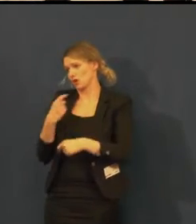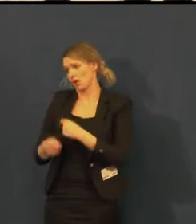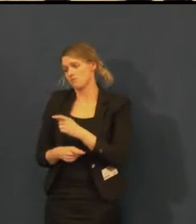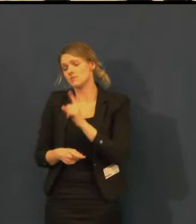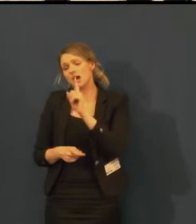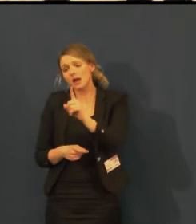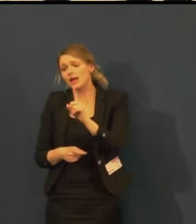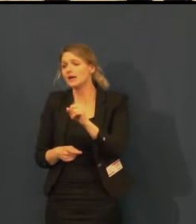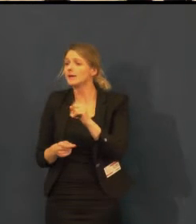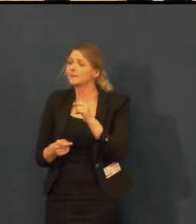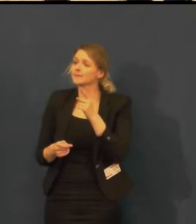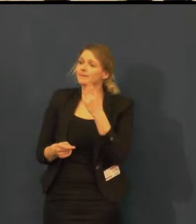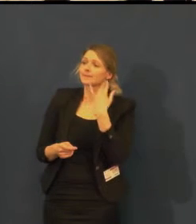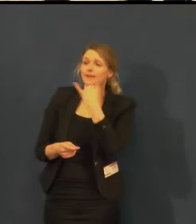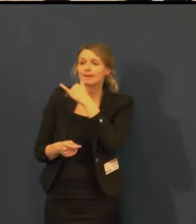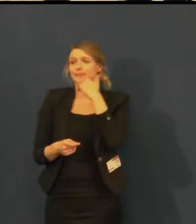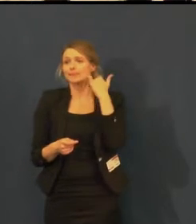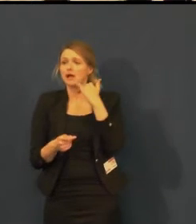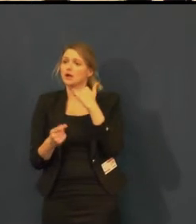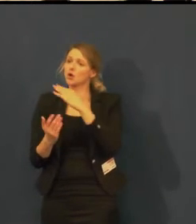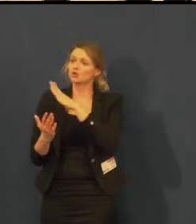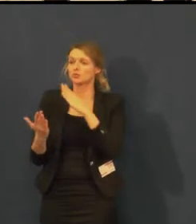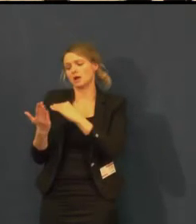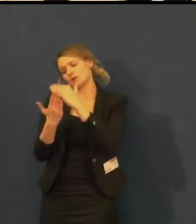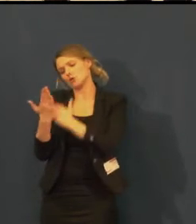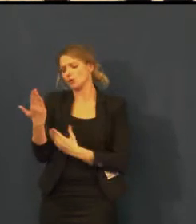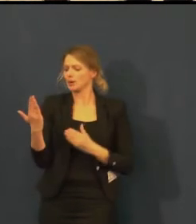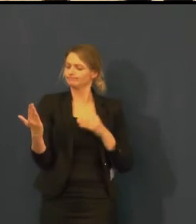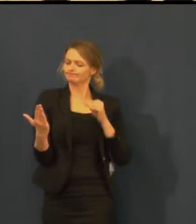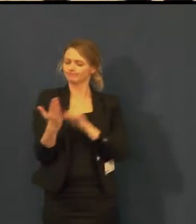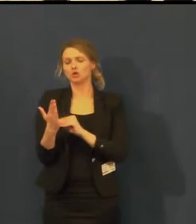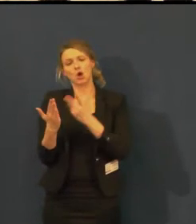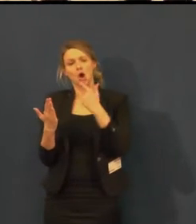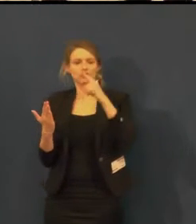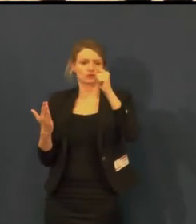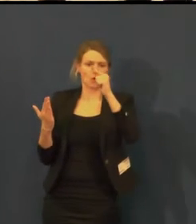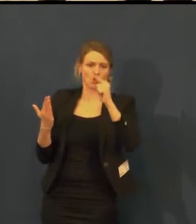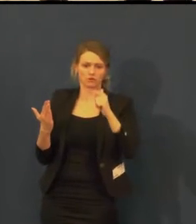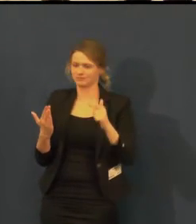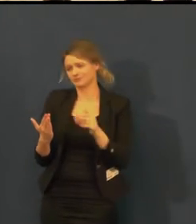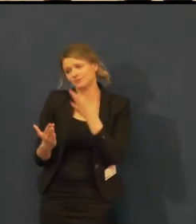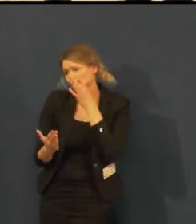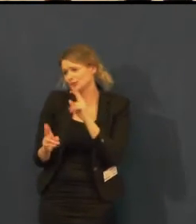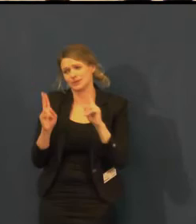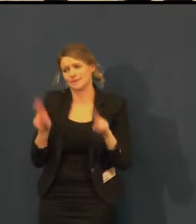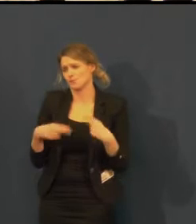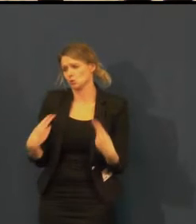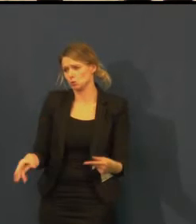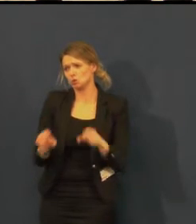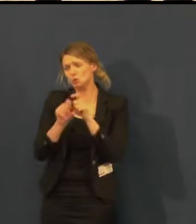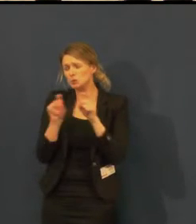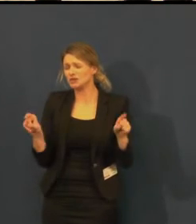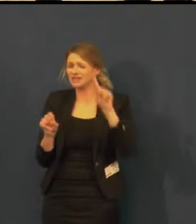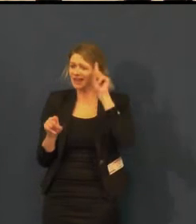ale nabídnout ho v běžném programu jenom s nabídkou pro neslyšící,